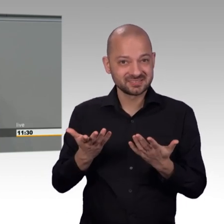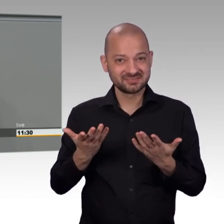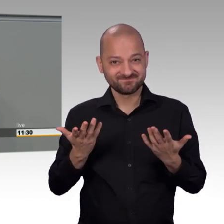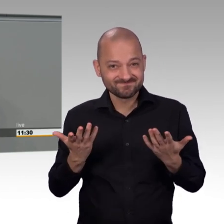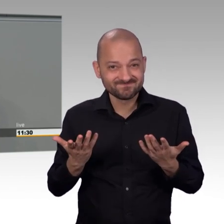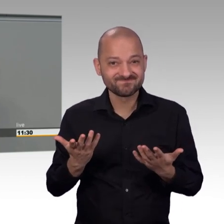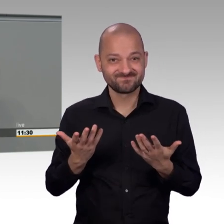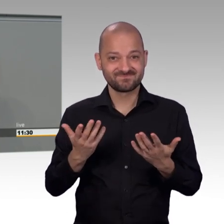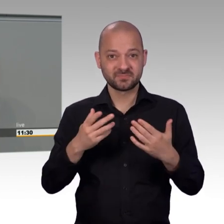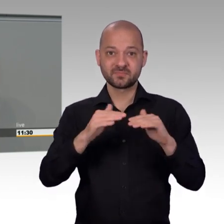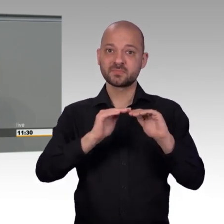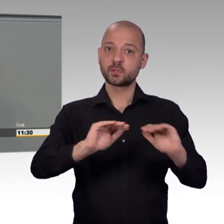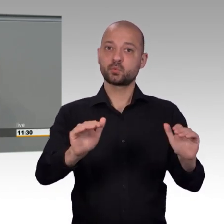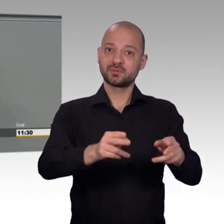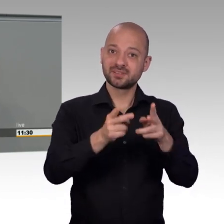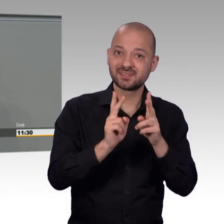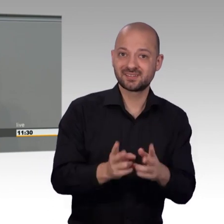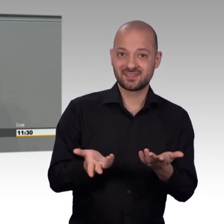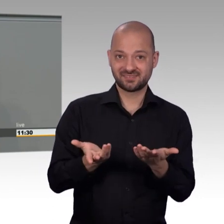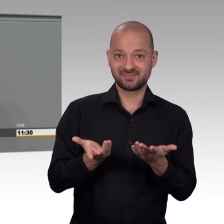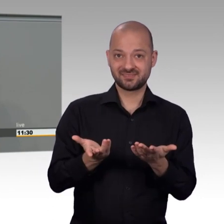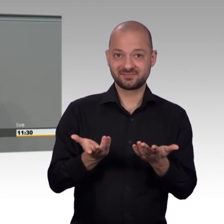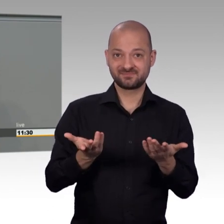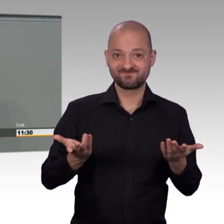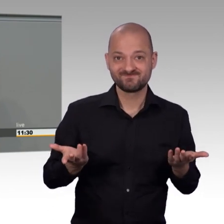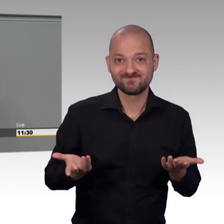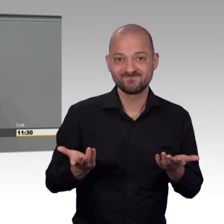Die Zahl der eingereichten Petitionen ist im Jahr 2017